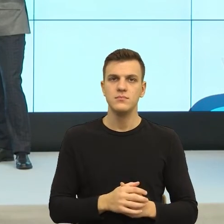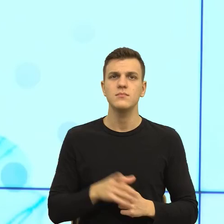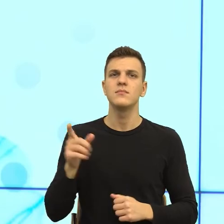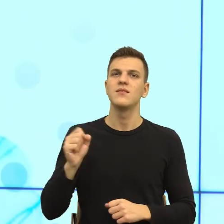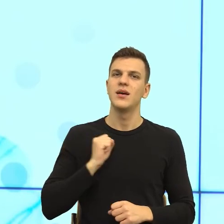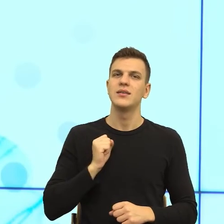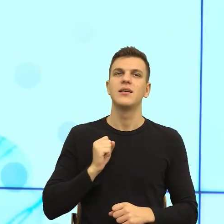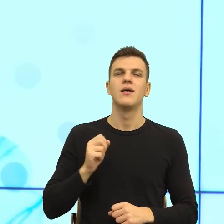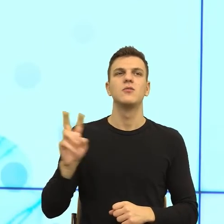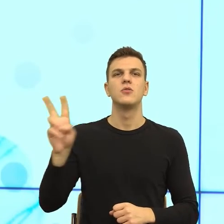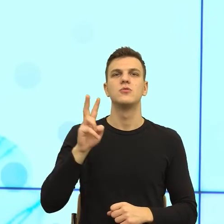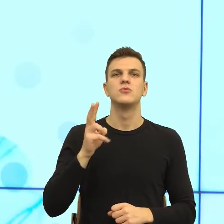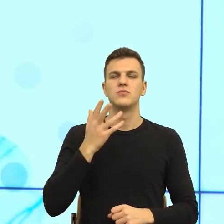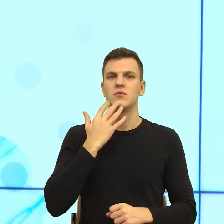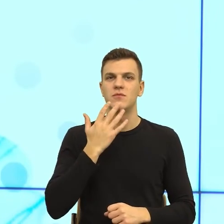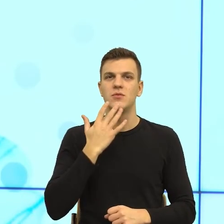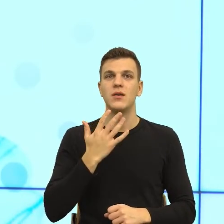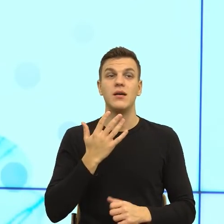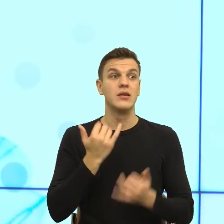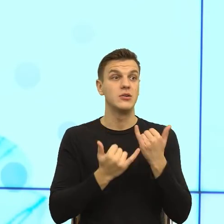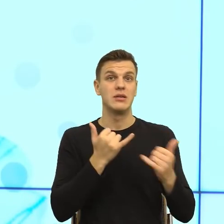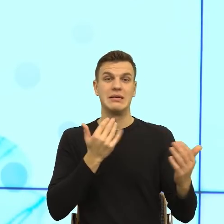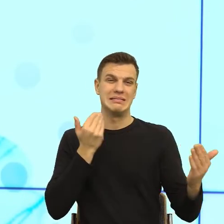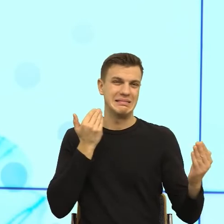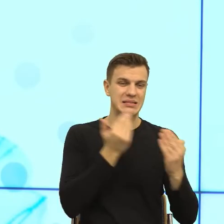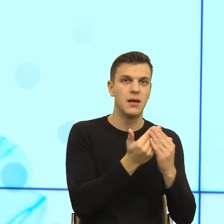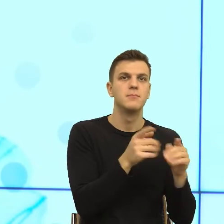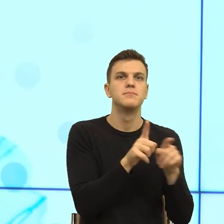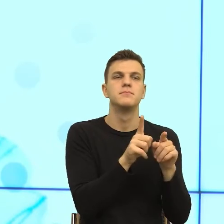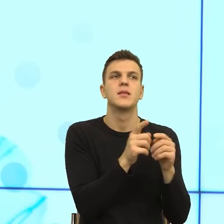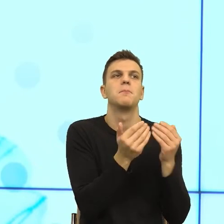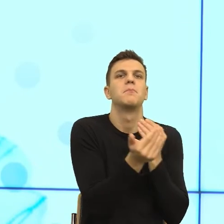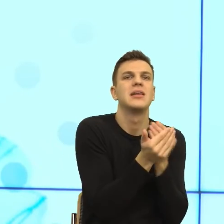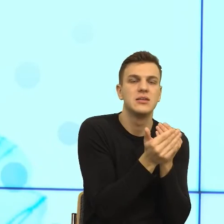Ale pomyślałam sobie, jak ten dystans będzie za mały. To trochę tak jak rodzic jest zbyt kumplem dla dziecka, to to